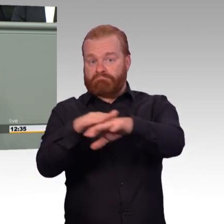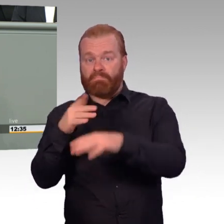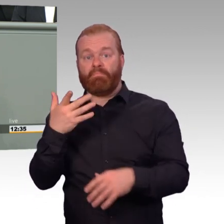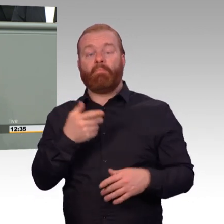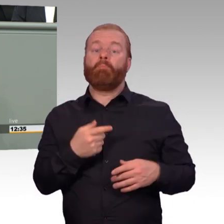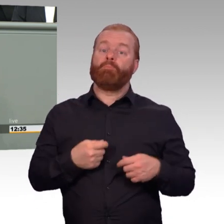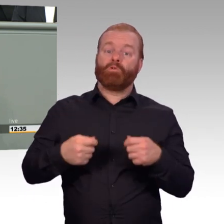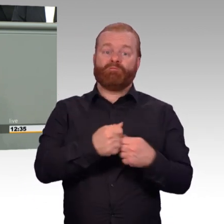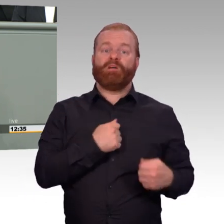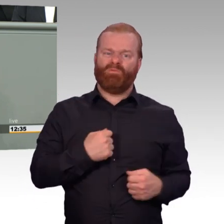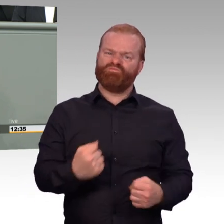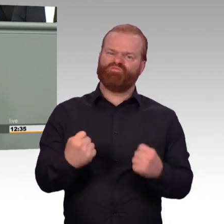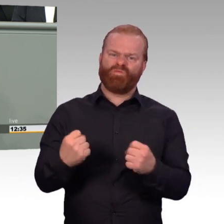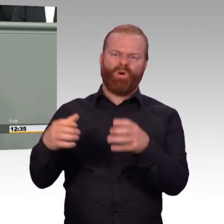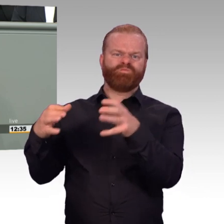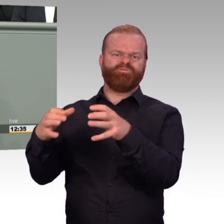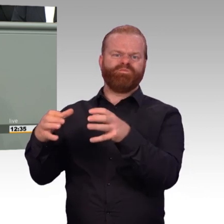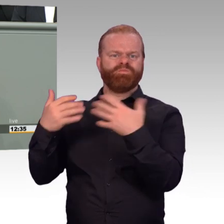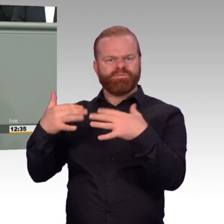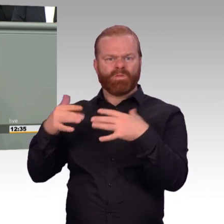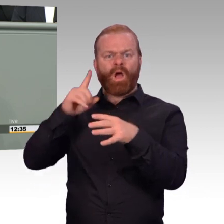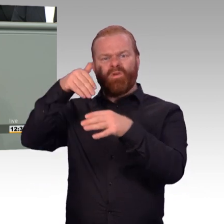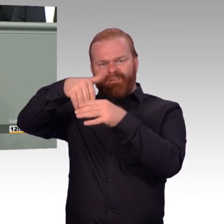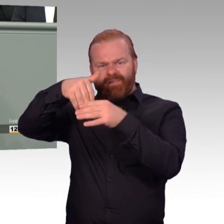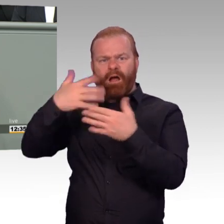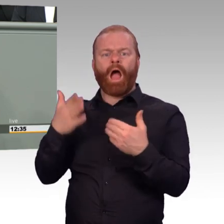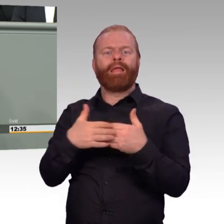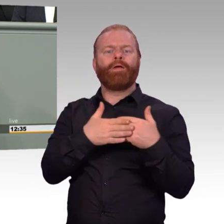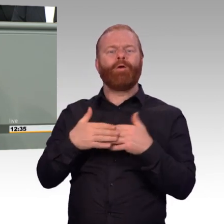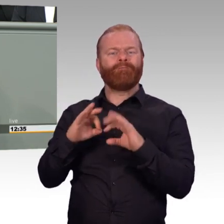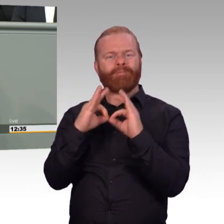und des Zivilpersonals. Denn die zahlreichen Verbesserungen in den Bereichen Haushalt,